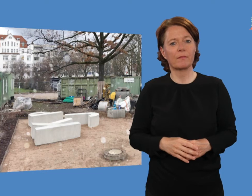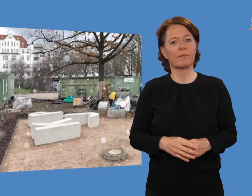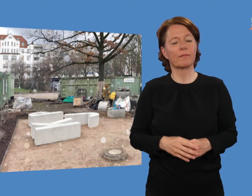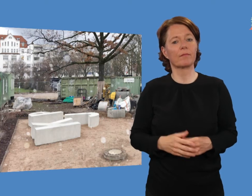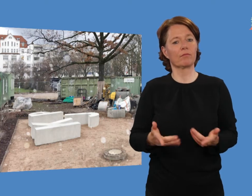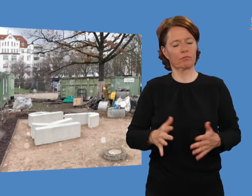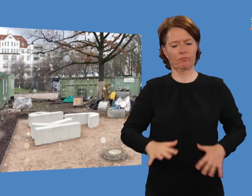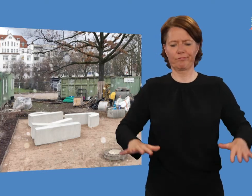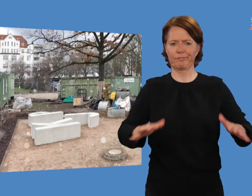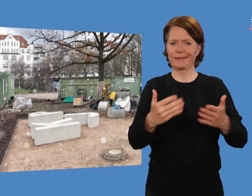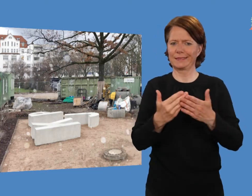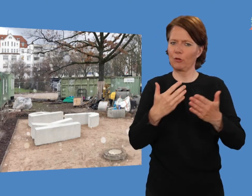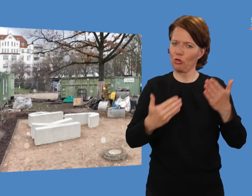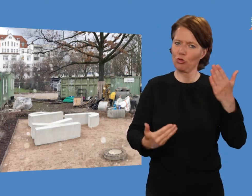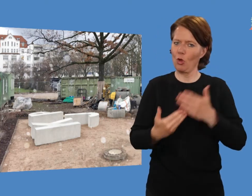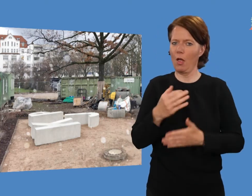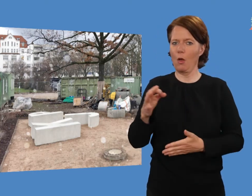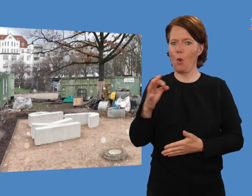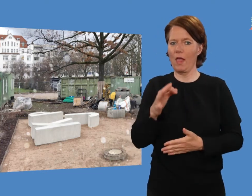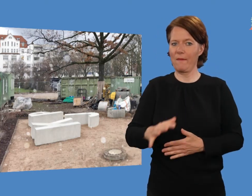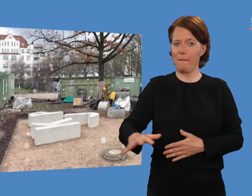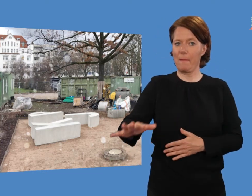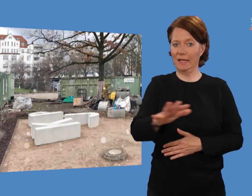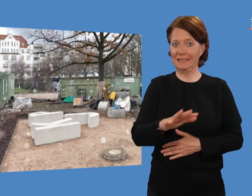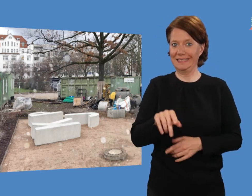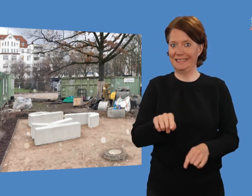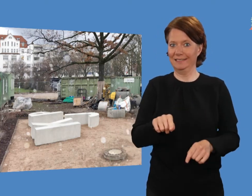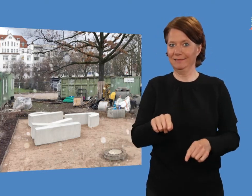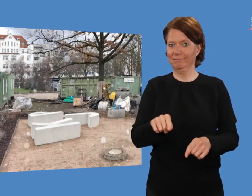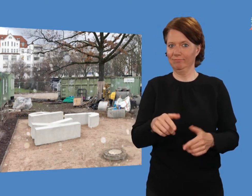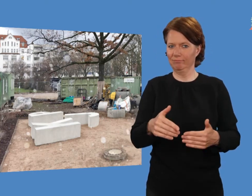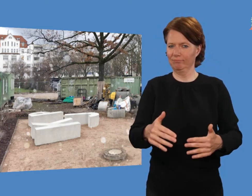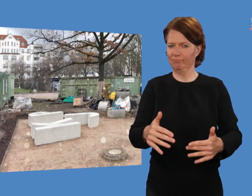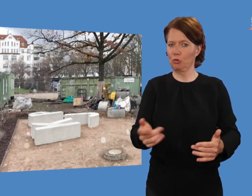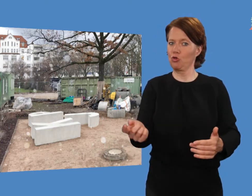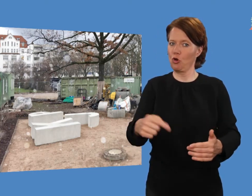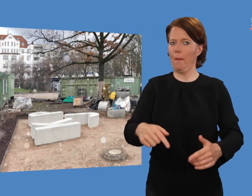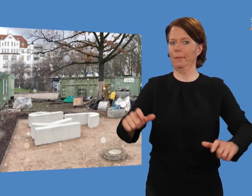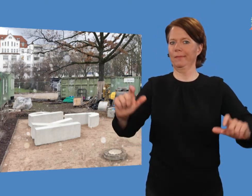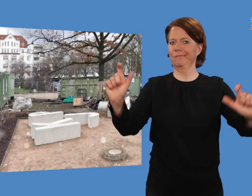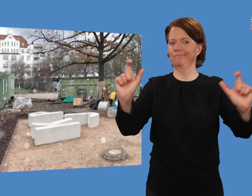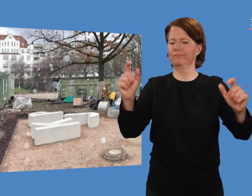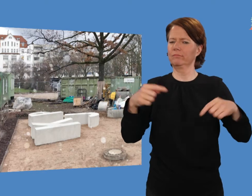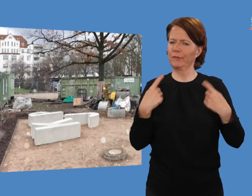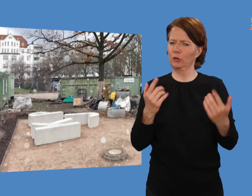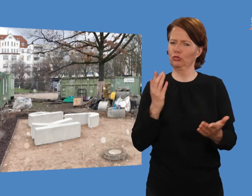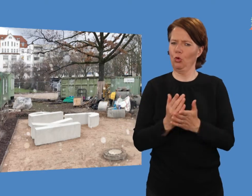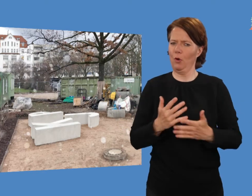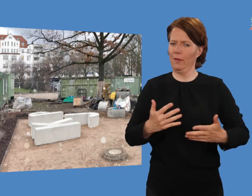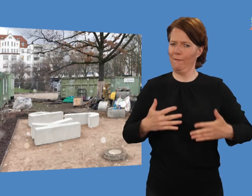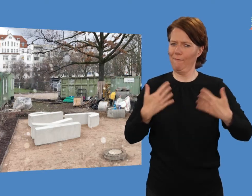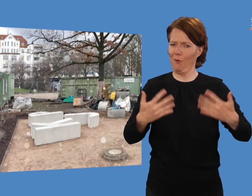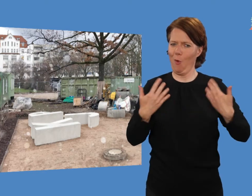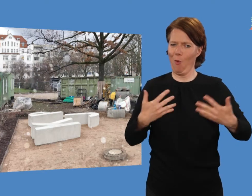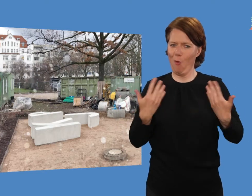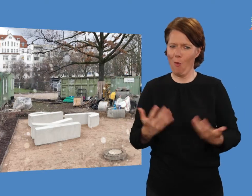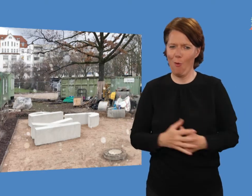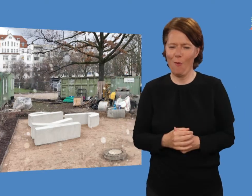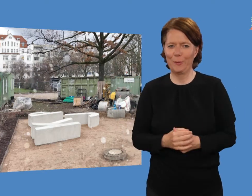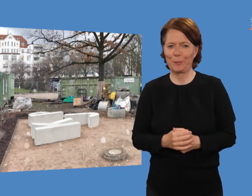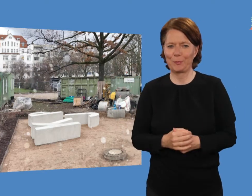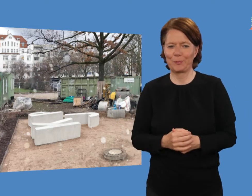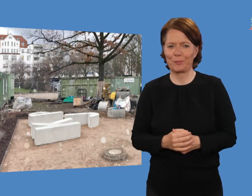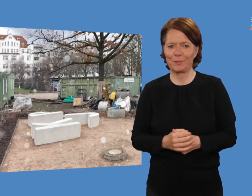Auf den „neuen Oli“ und die feierliche Eröffnung freuen wir uns schon jetzt!